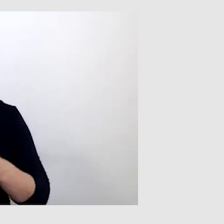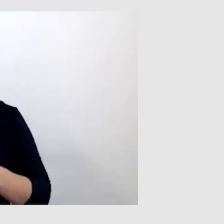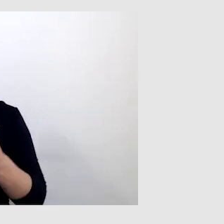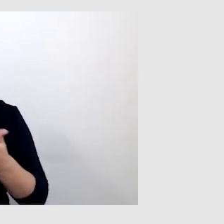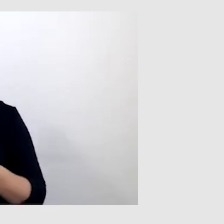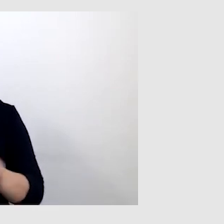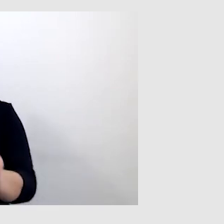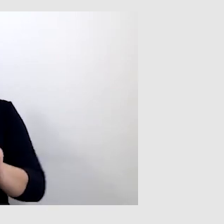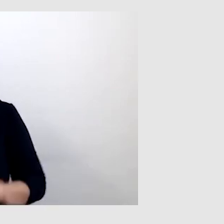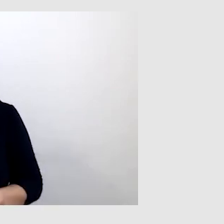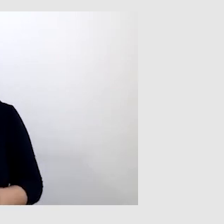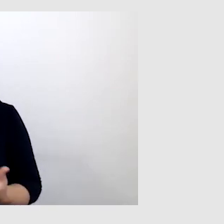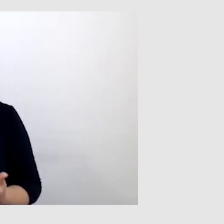Żeby zweryfikować,